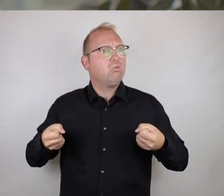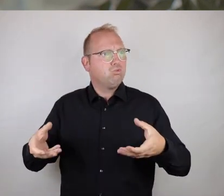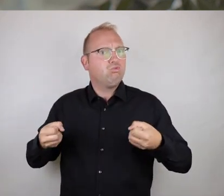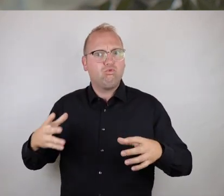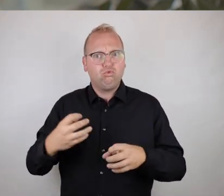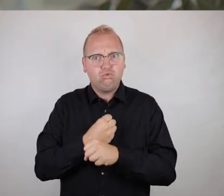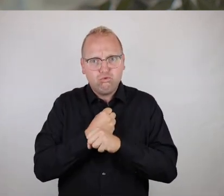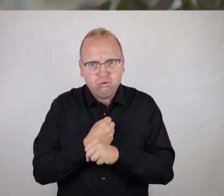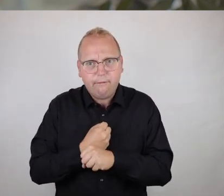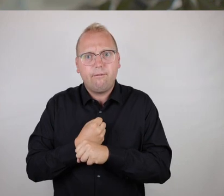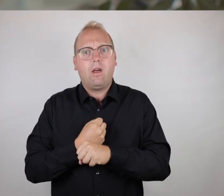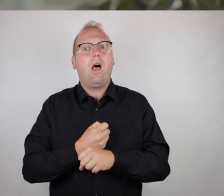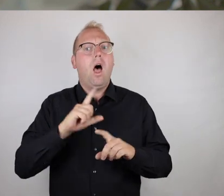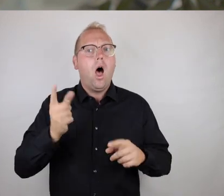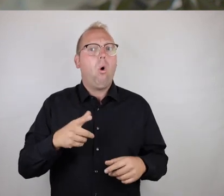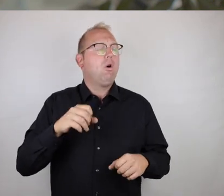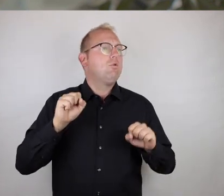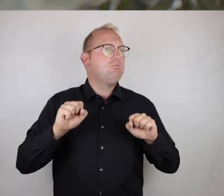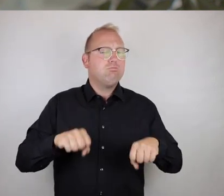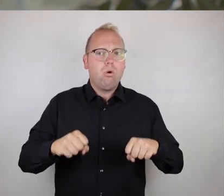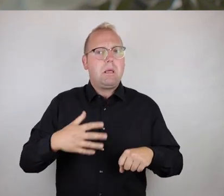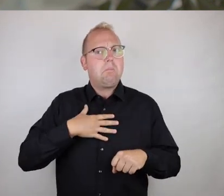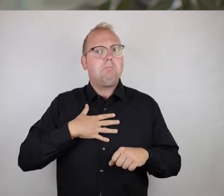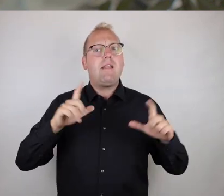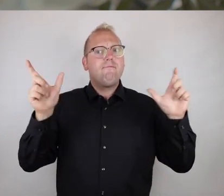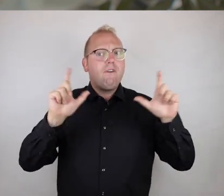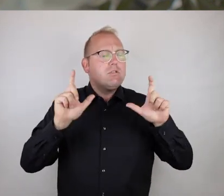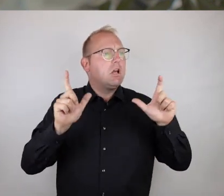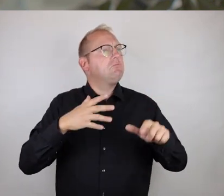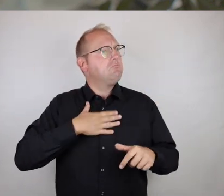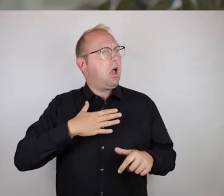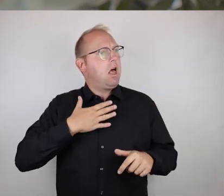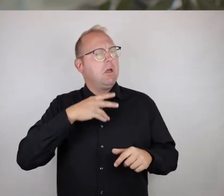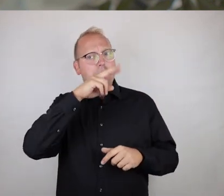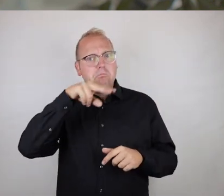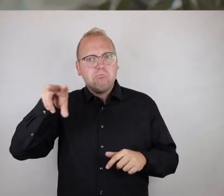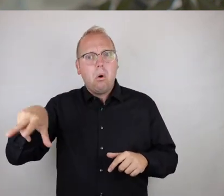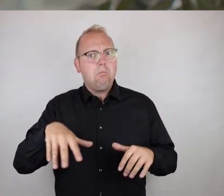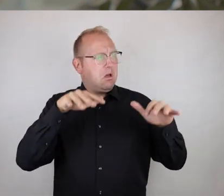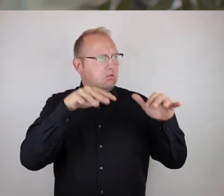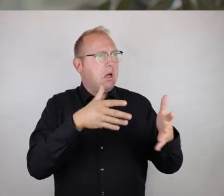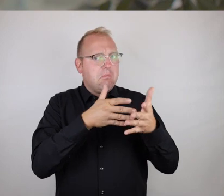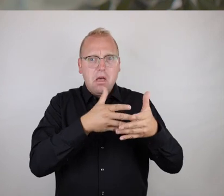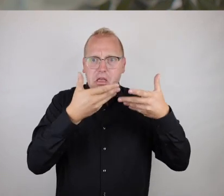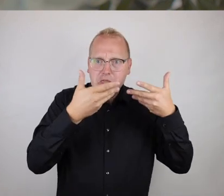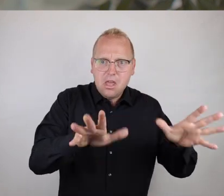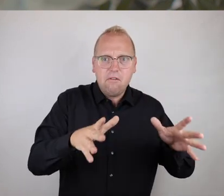sind, das hängt wirklich ganz vom persönlichen es kann auch zur Freizeitgestaltung sein. Also Dinge, die man einfach gerne hat und sich darüber freut,